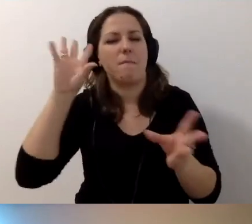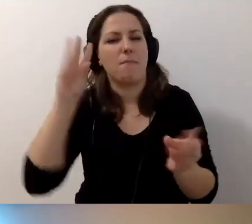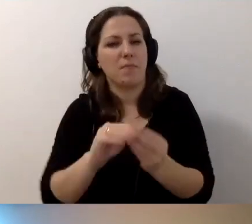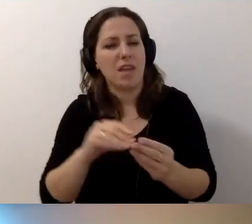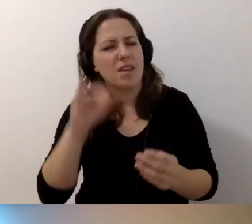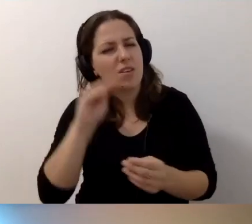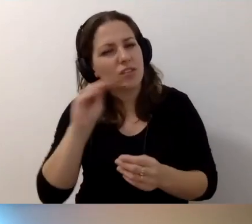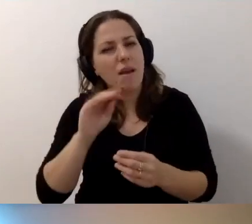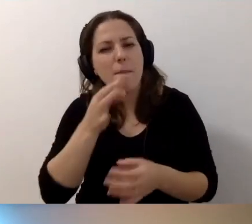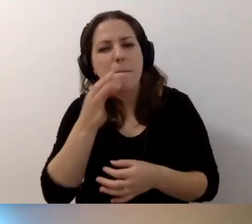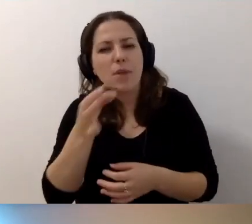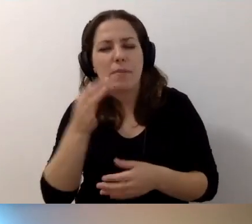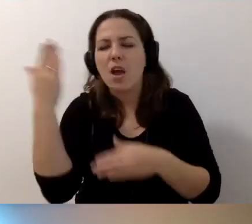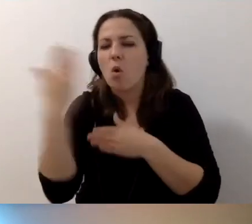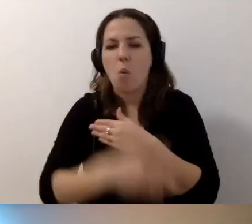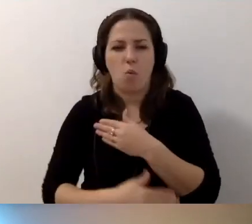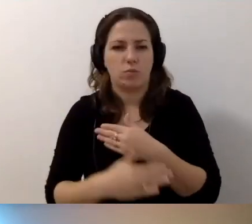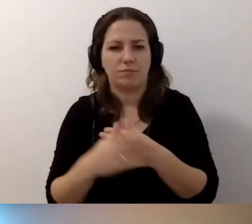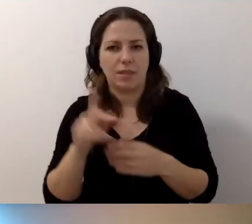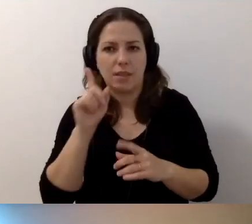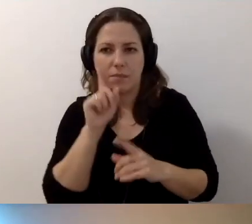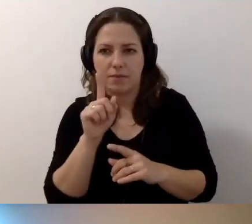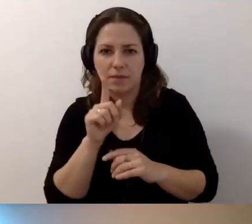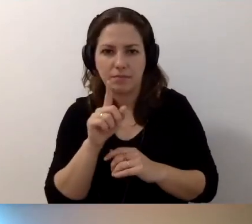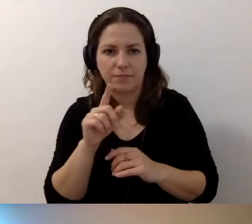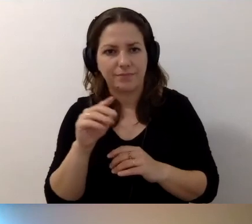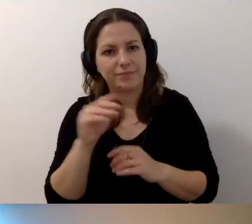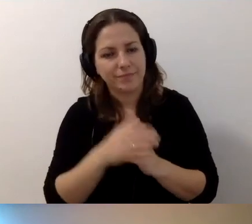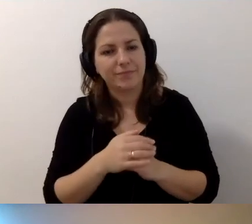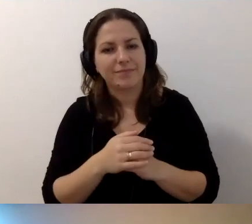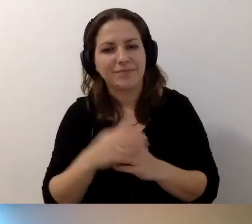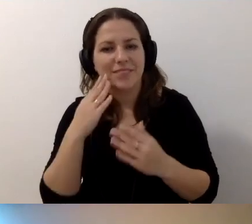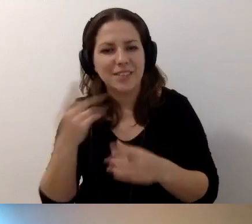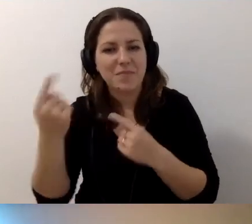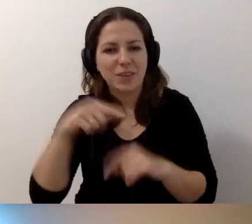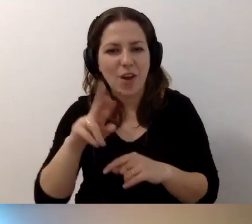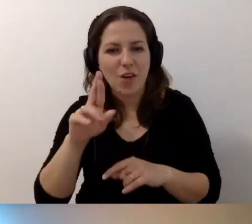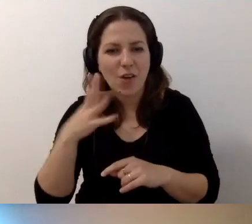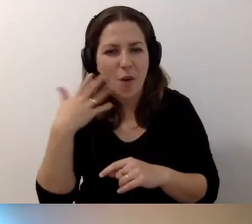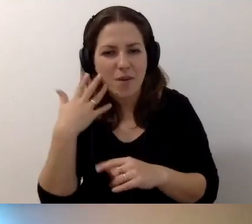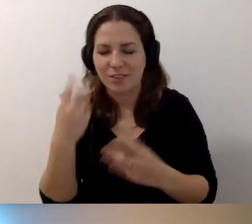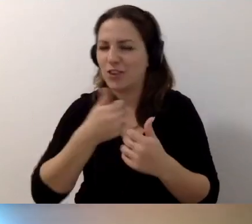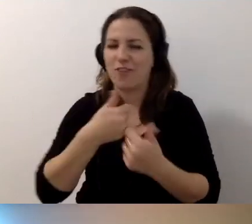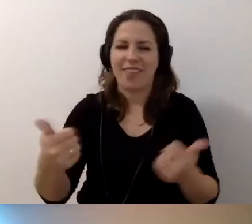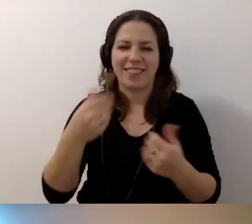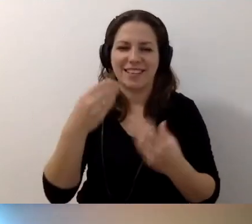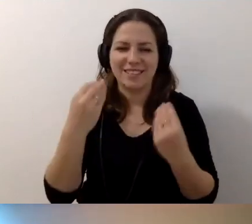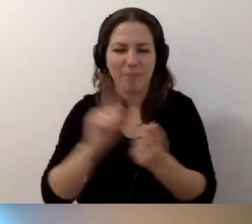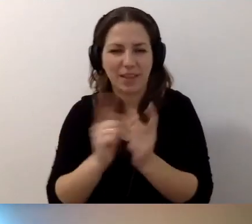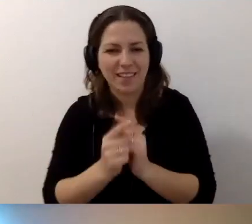Jeszcze podpytam na koniec. Ktoś napisał, że to świetne spotkanie. Dziękujemy. Dziękujemy.